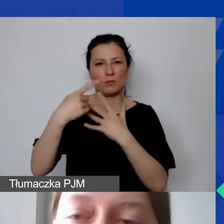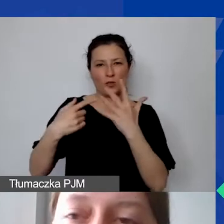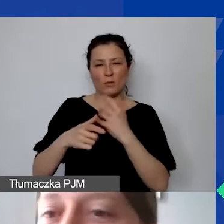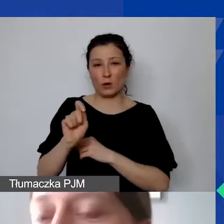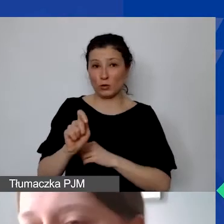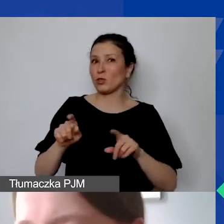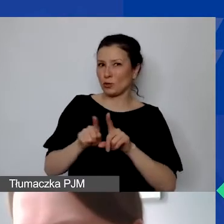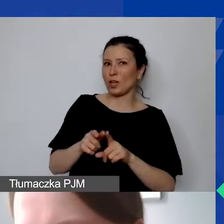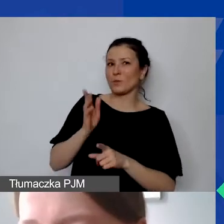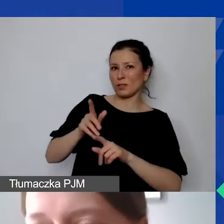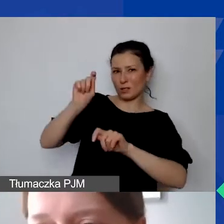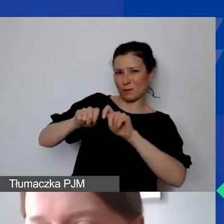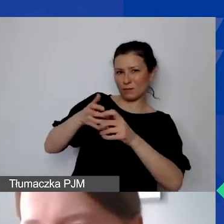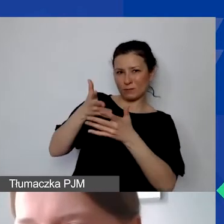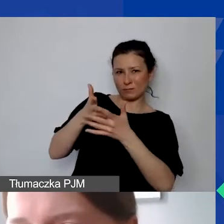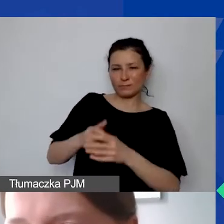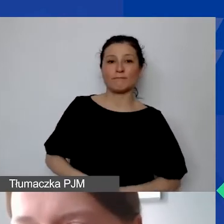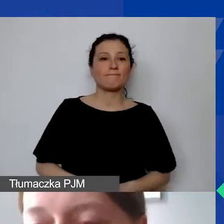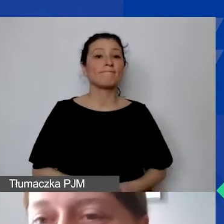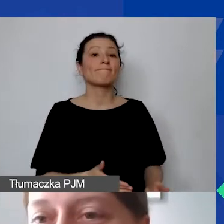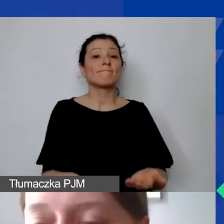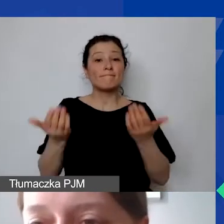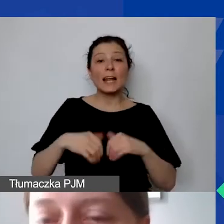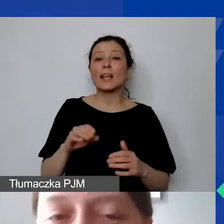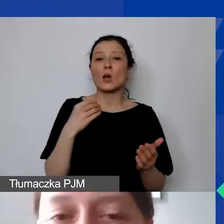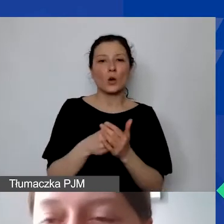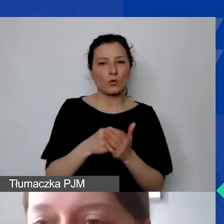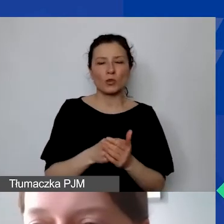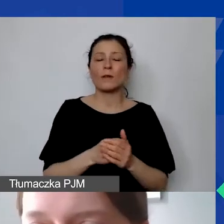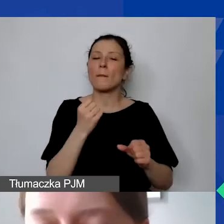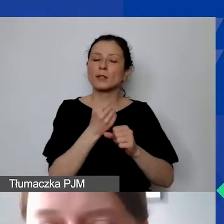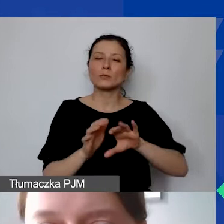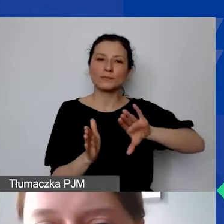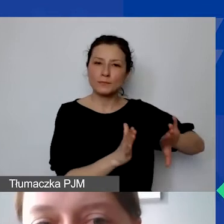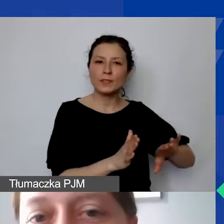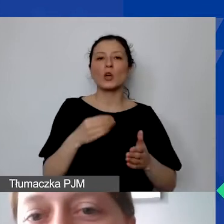W ramach kosztów - teraz idziemy dalej, nie koszty personelu, tylko koszty bezpośrednie -